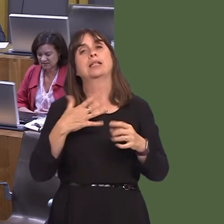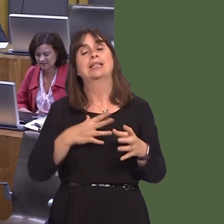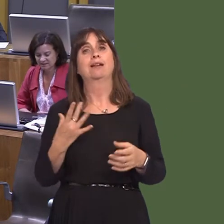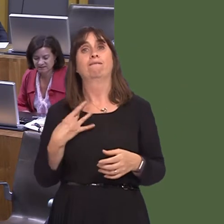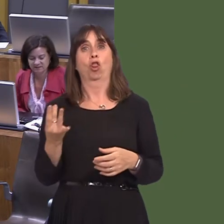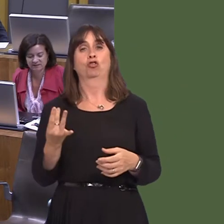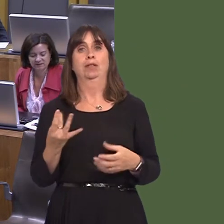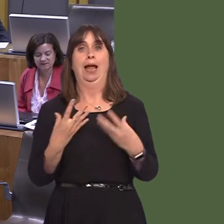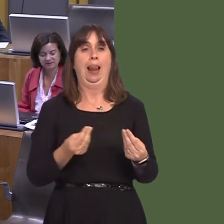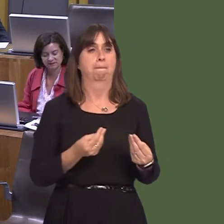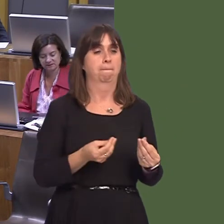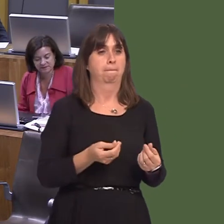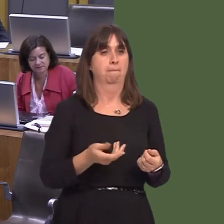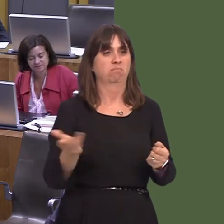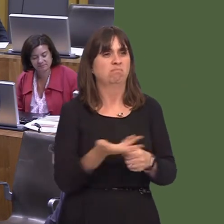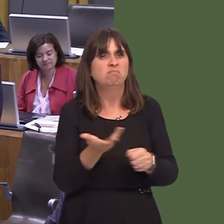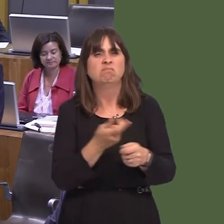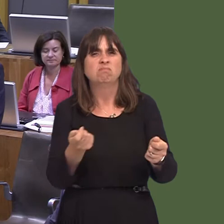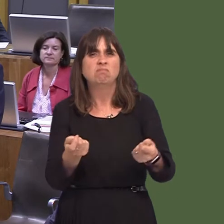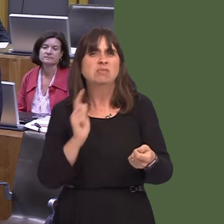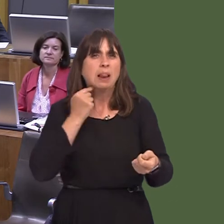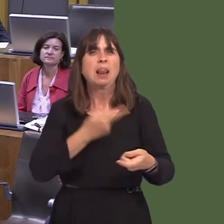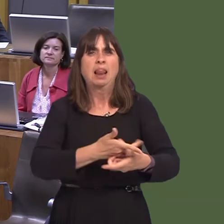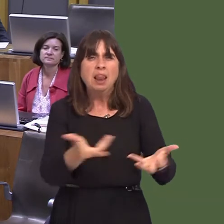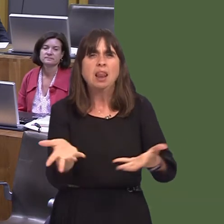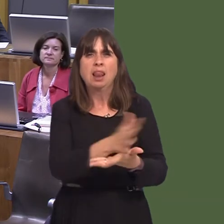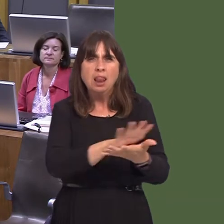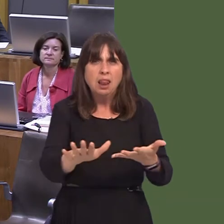those plants, and we did recently publish an updated information sheet aimed at community